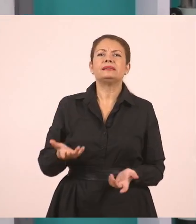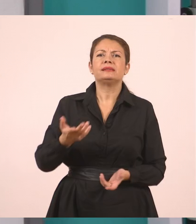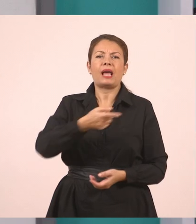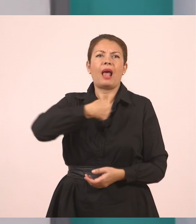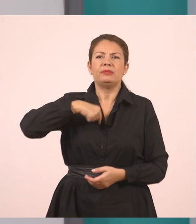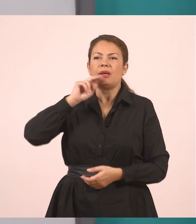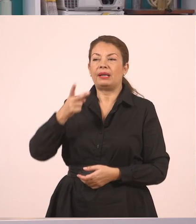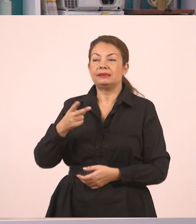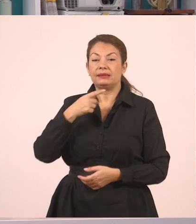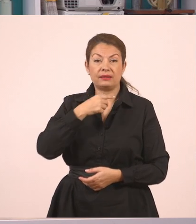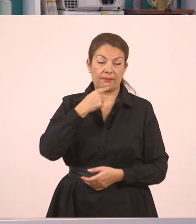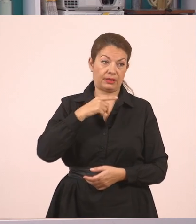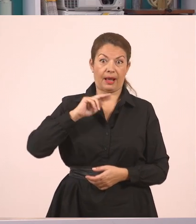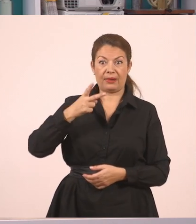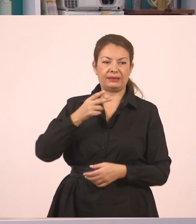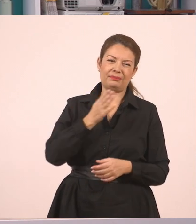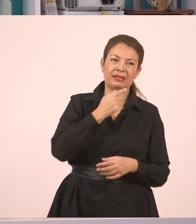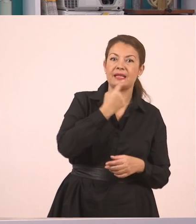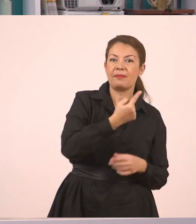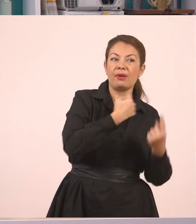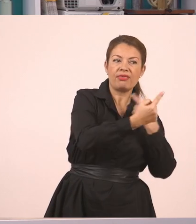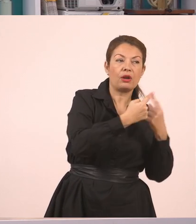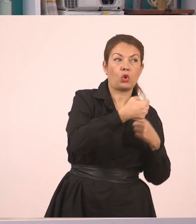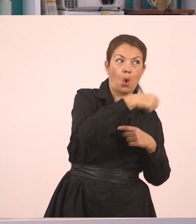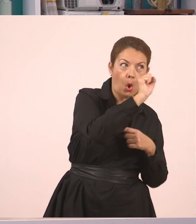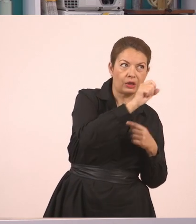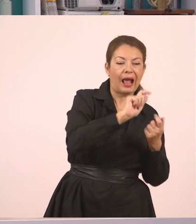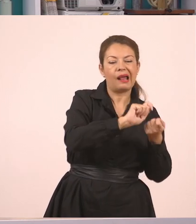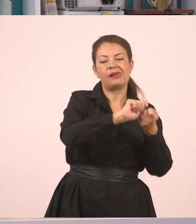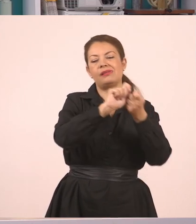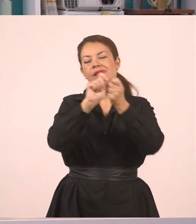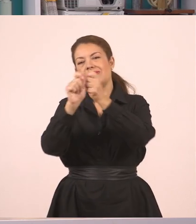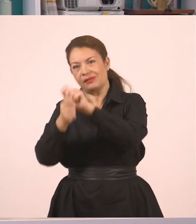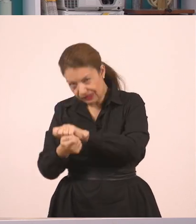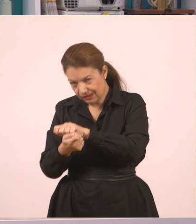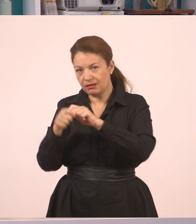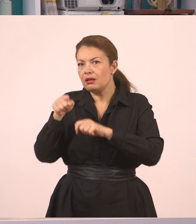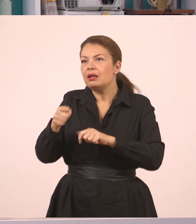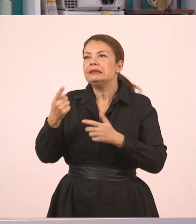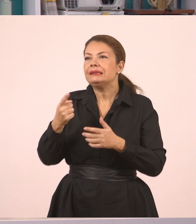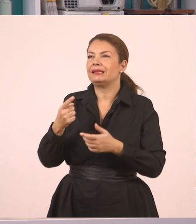"Όχι", απαντήσαμε εμείς. Και μπορώ να πω τώρα: η υπάλληλος μάς ρώτησε αν έχουμε συμπληρώσει τις αιτήσεις...